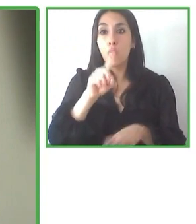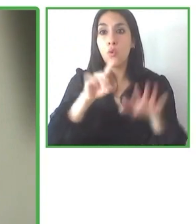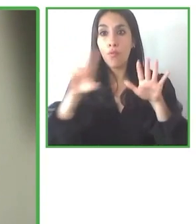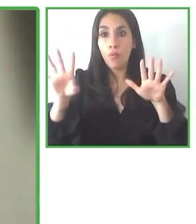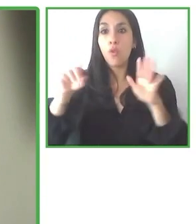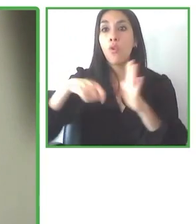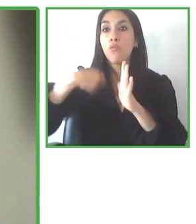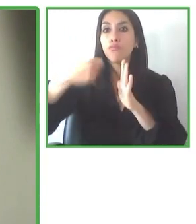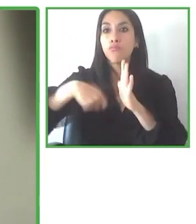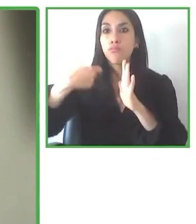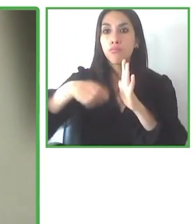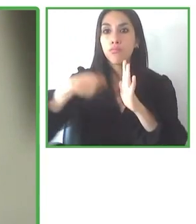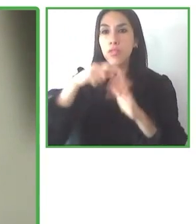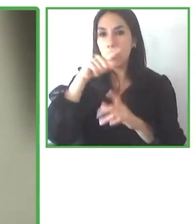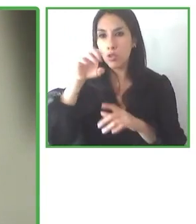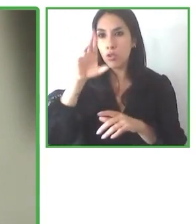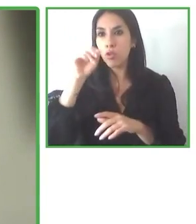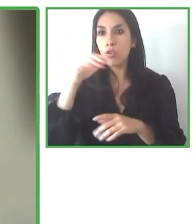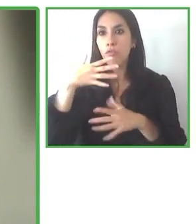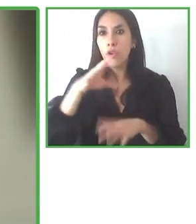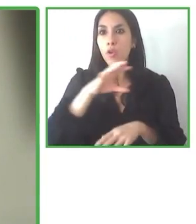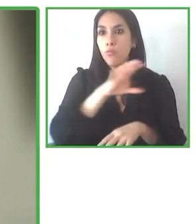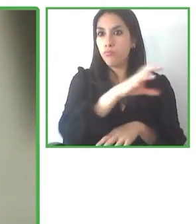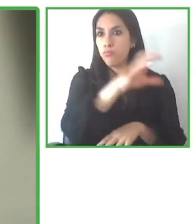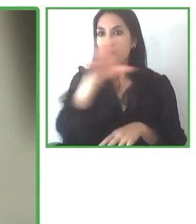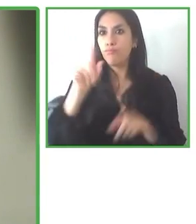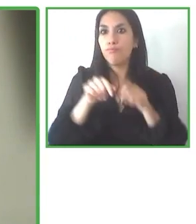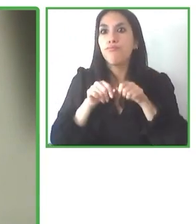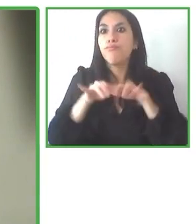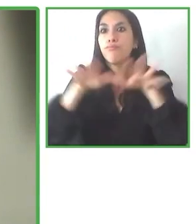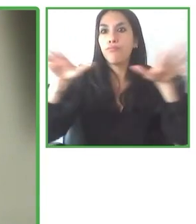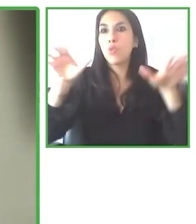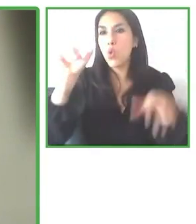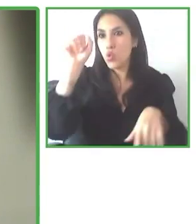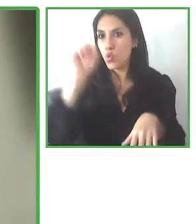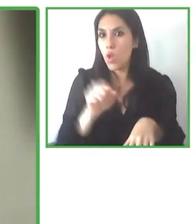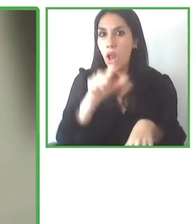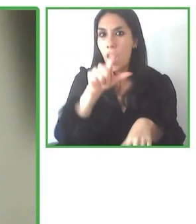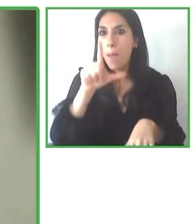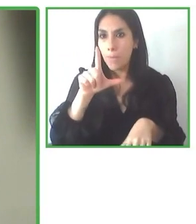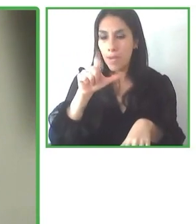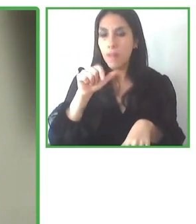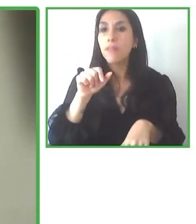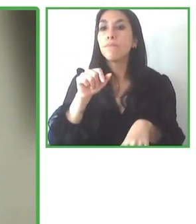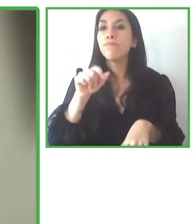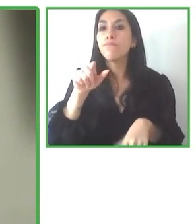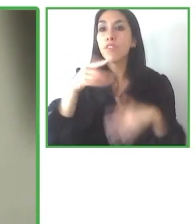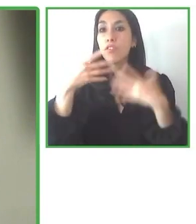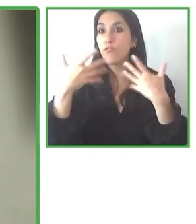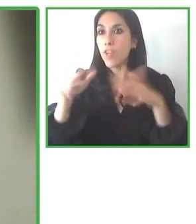por sí mismo, sobre todo en el inicio hasta tener un flujo que lo vuelva más constante.